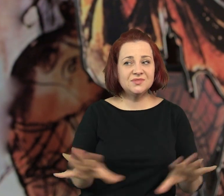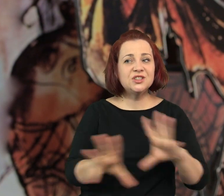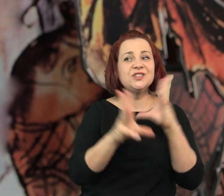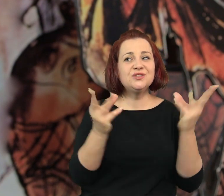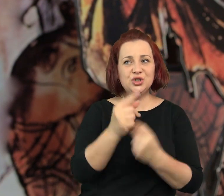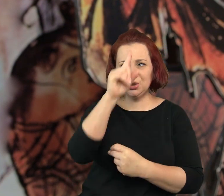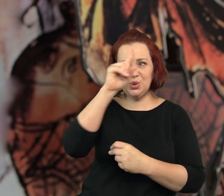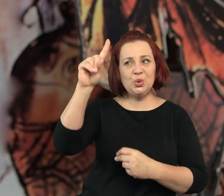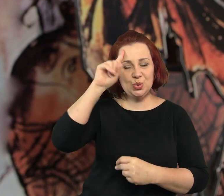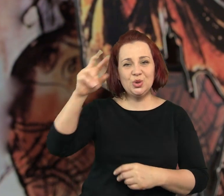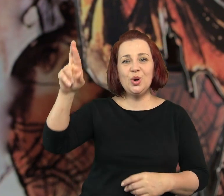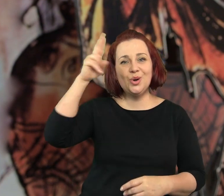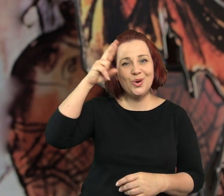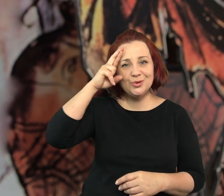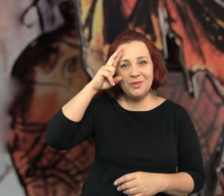Wszystko było dla wszystkich jasne.